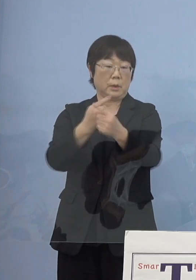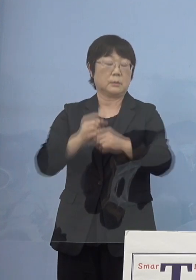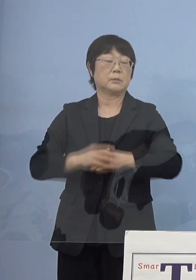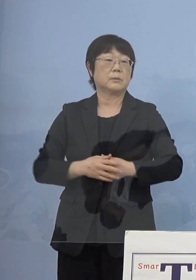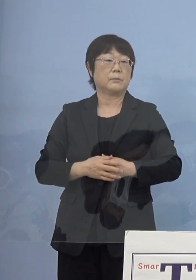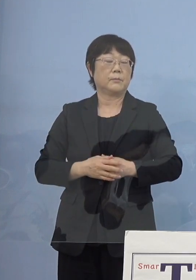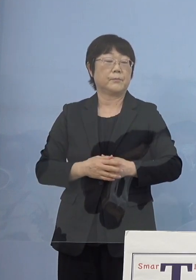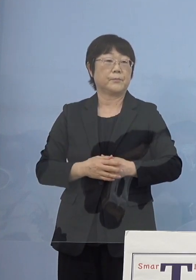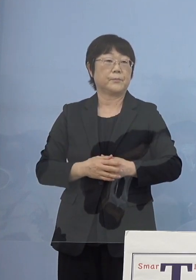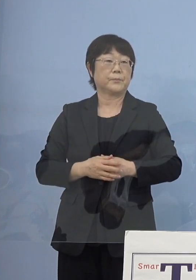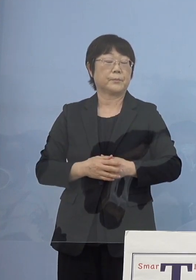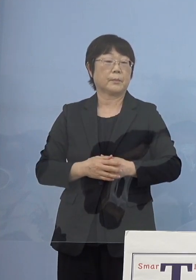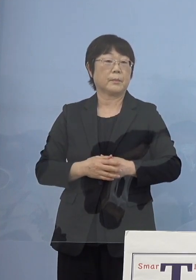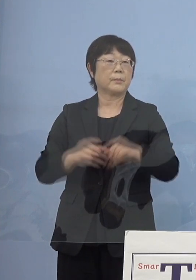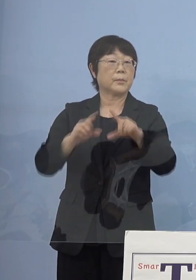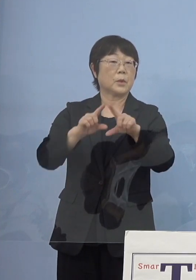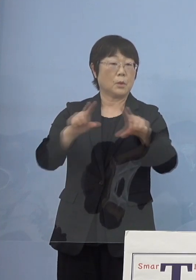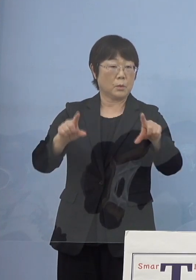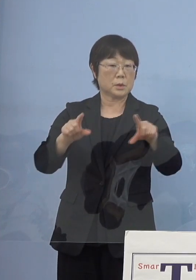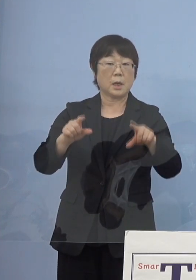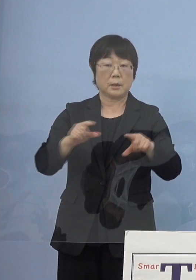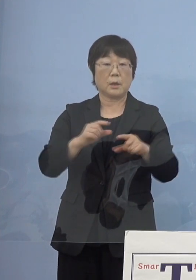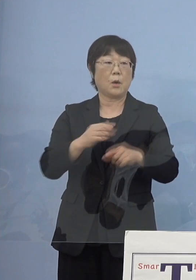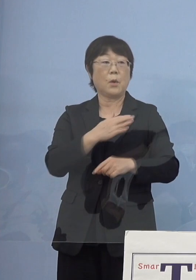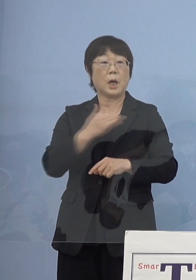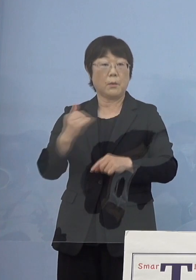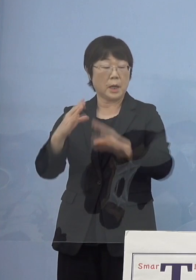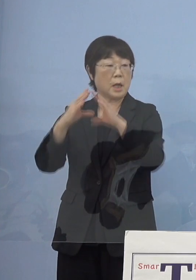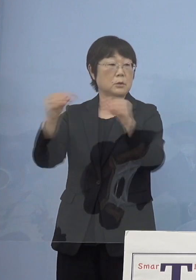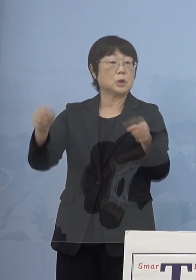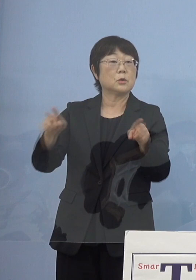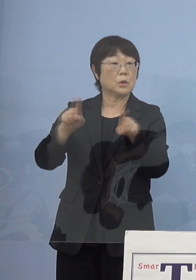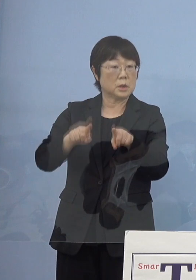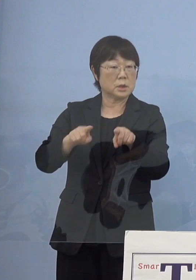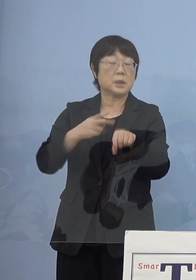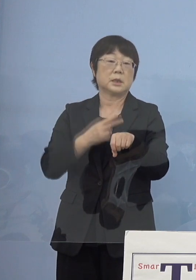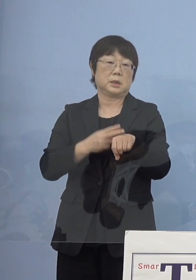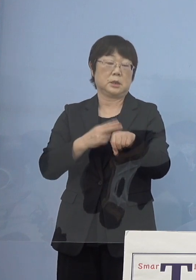ということで当然のことながら 我々も今、国と共に技術実証